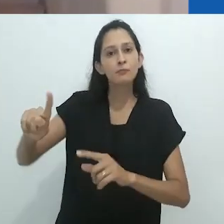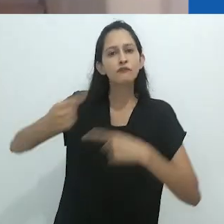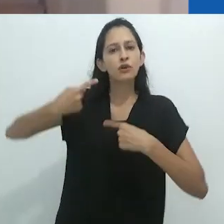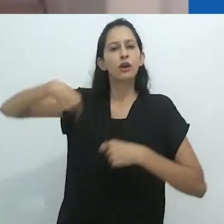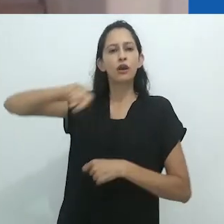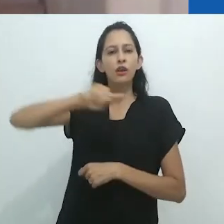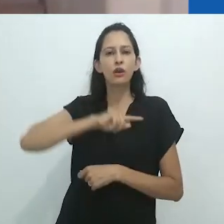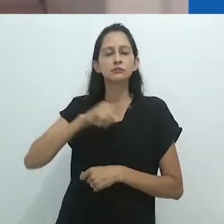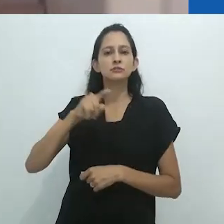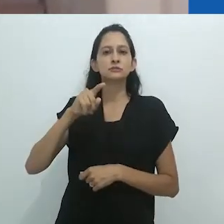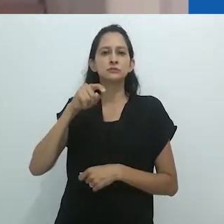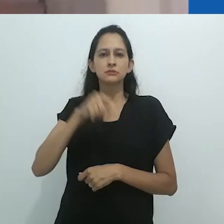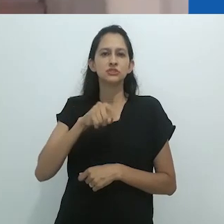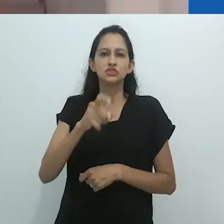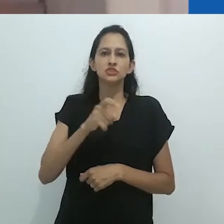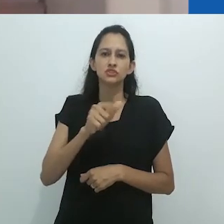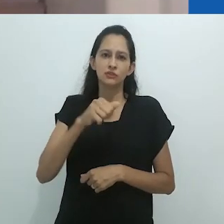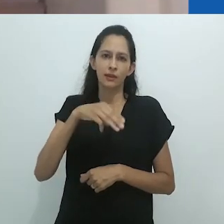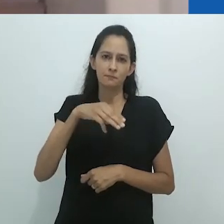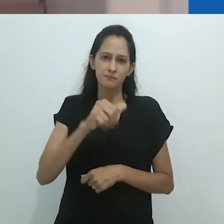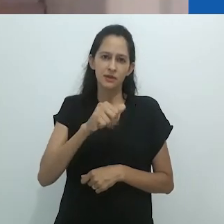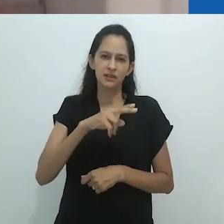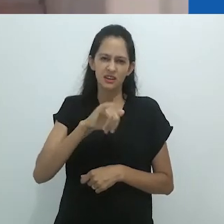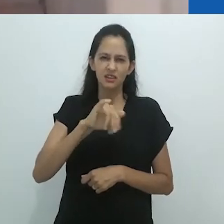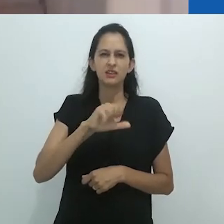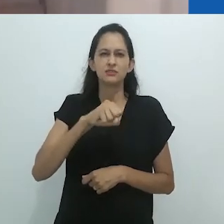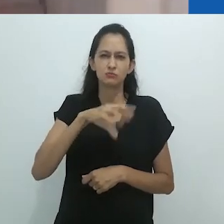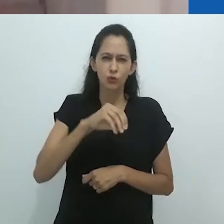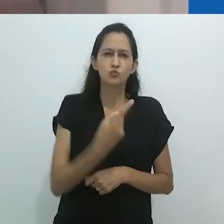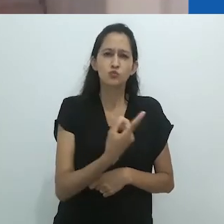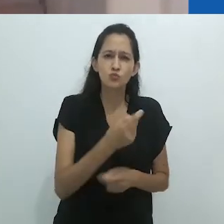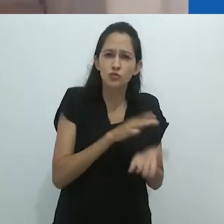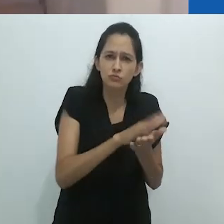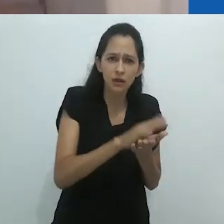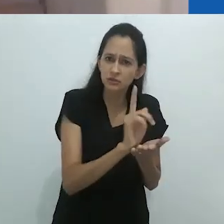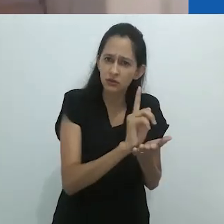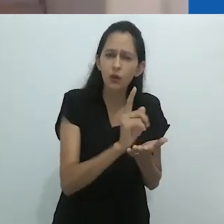e aqui eu vou cita-lo – a “desmistificar” e “reencantar” o homem ocidental,